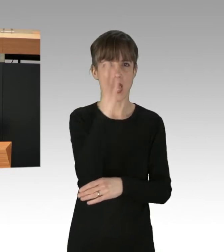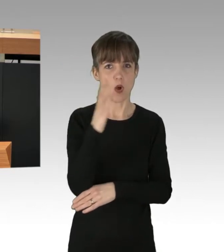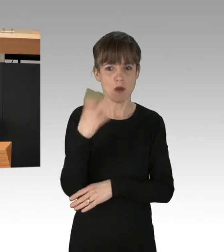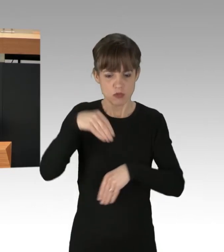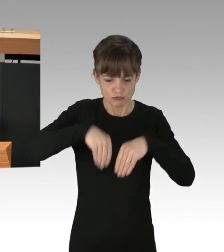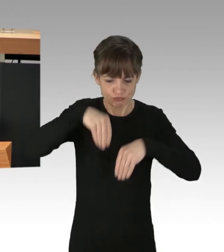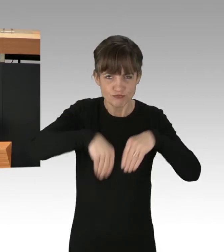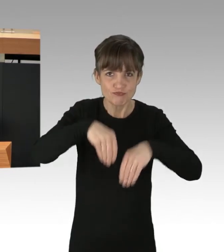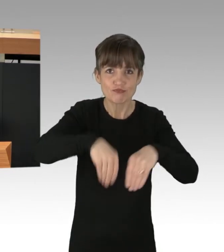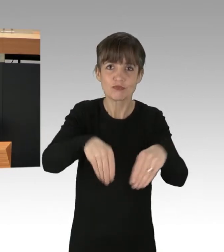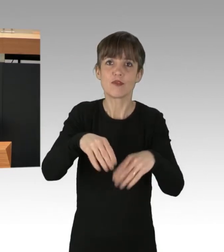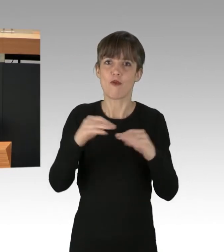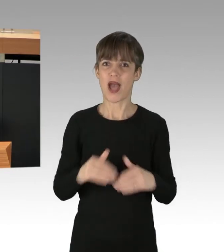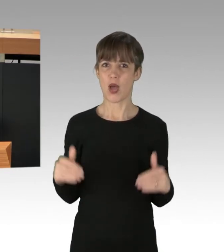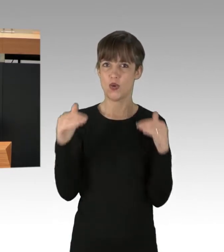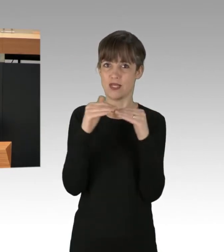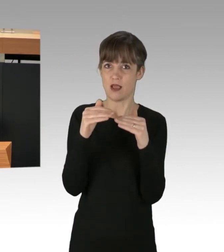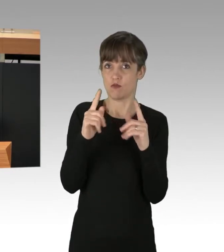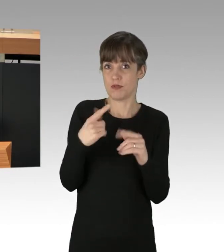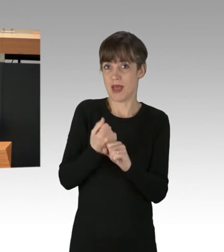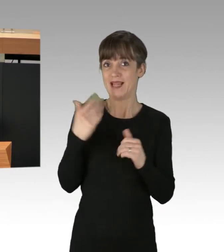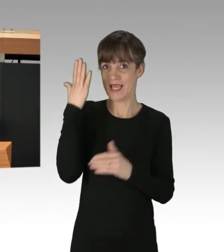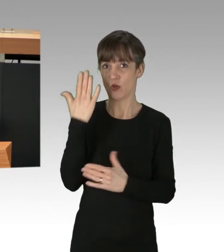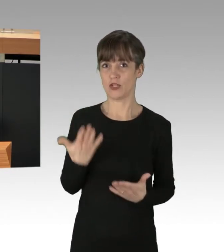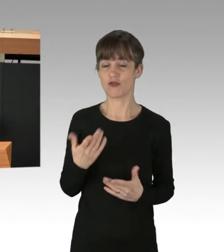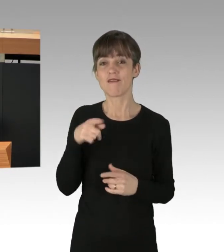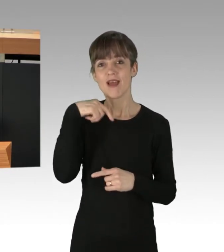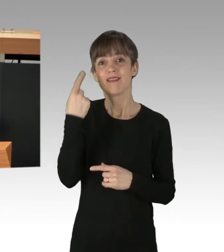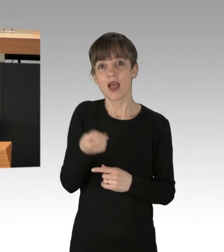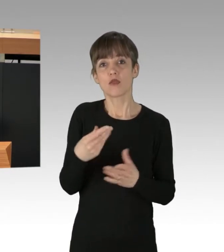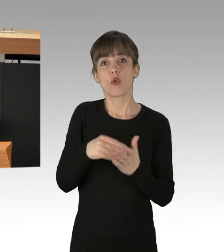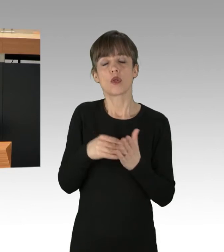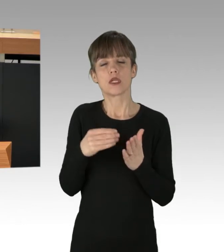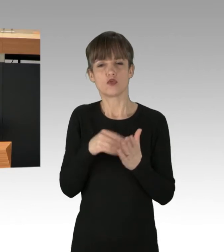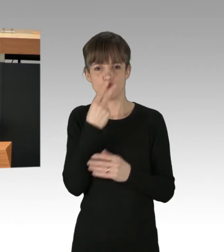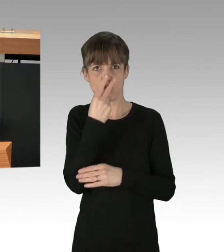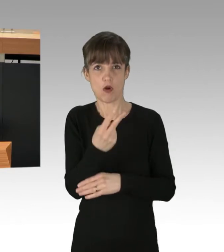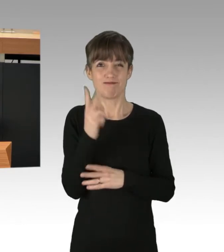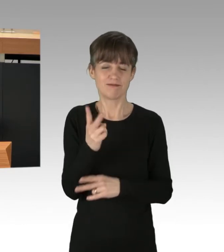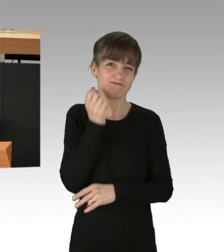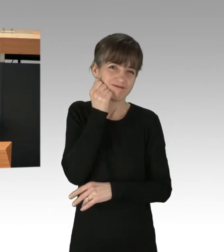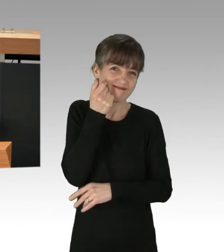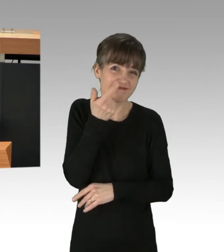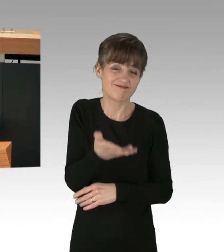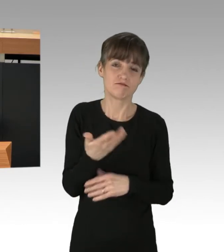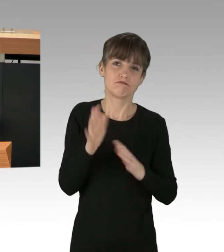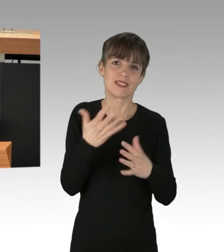um dies zu kompensieren. Wenn wir dann noch den Fakt dazu holen, das jeden Tag circa 10 000 Menschen weltweit